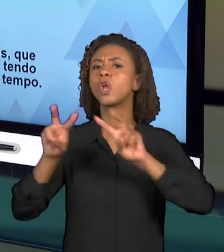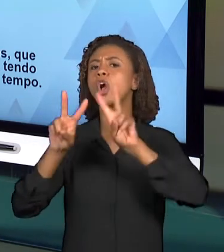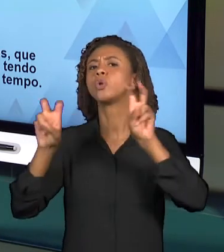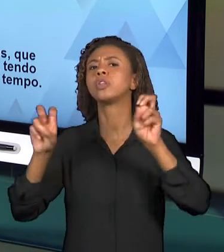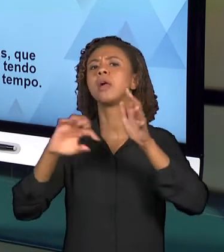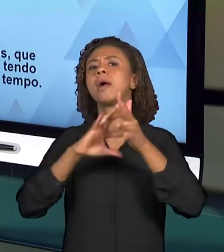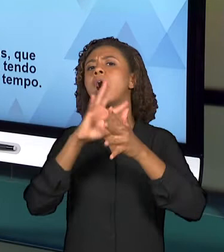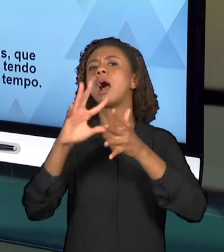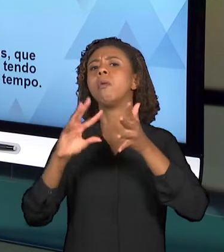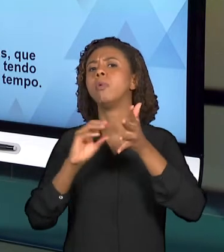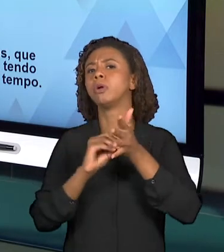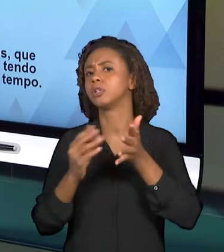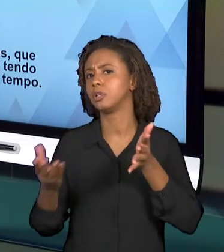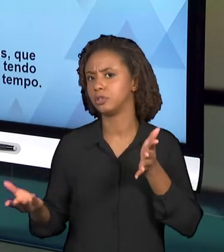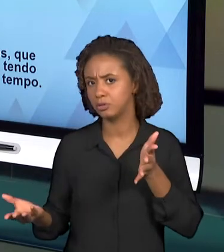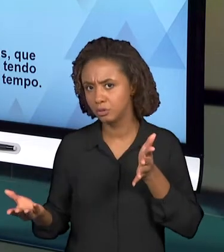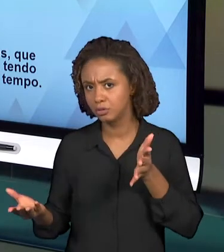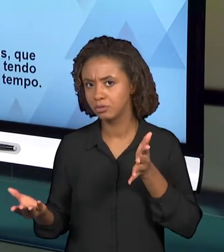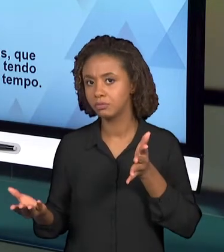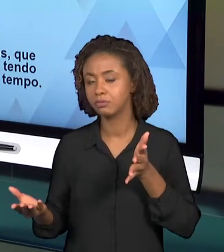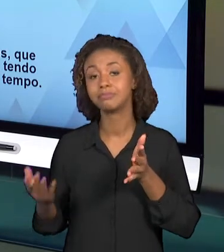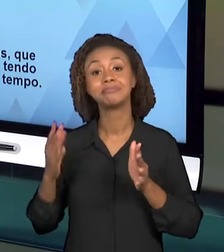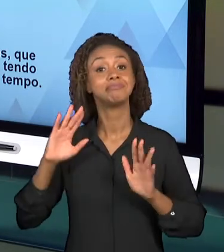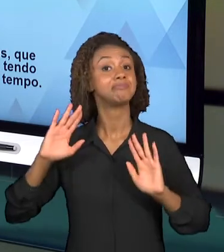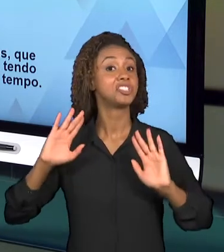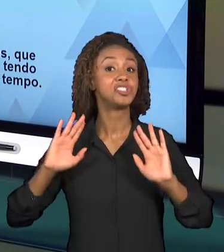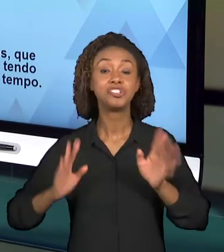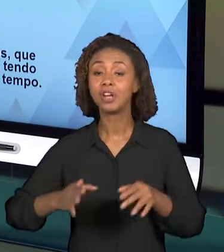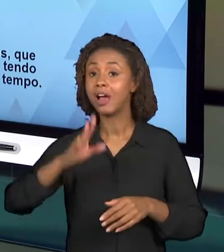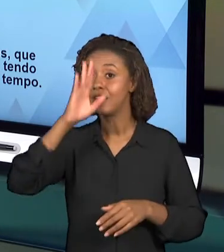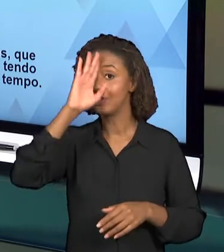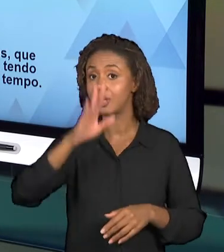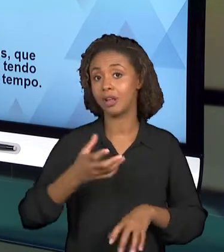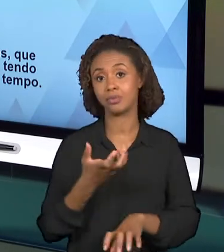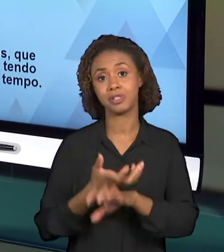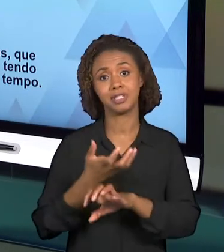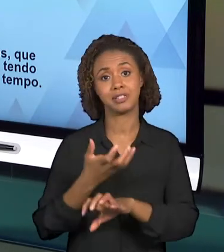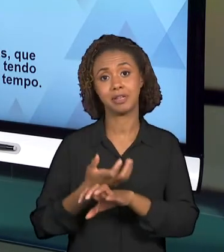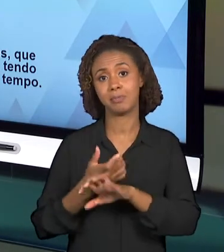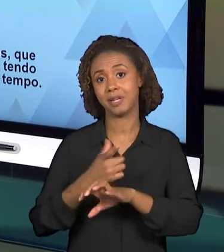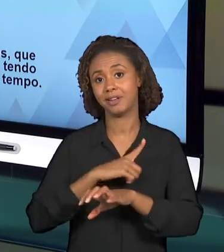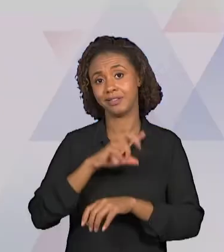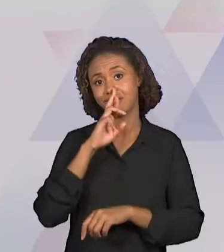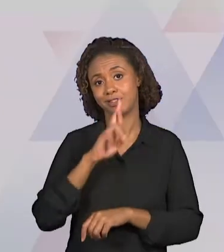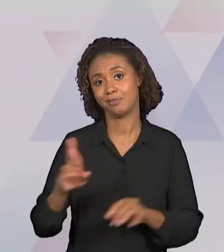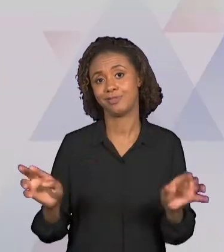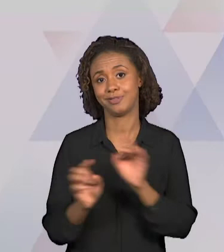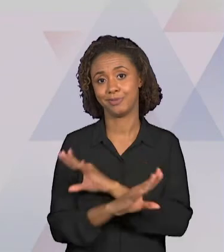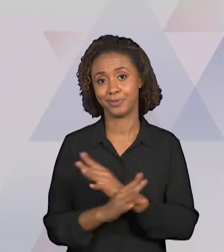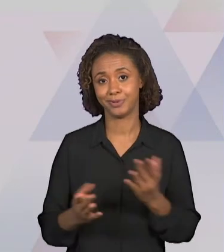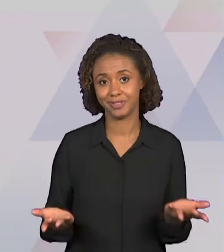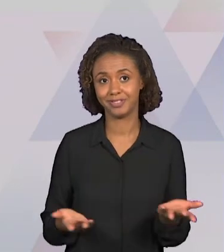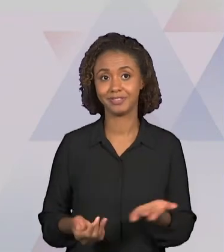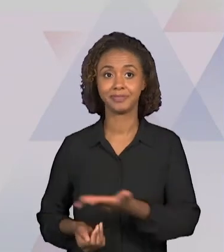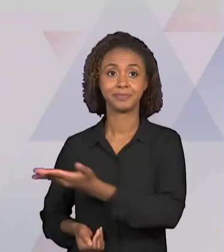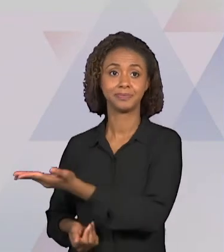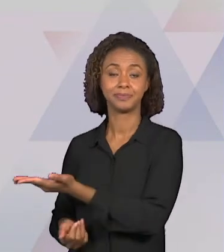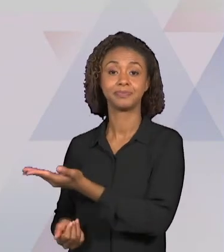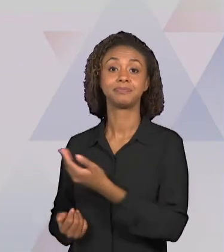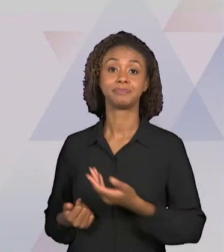RESPONDIDA NA PRÓPRIA DISCIPLINA QUE JÁ ESTÁ COLOCADO QUE O CONTEÚDO A SER TRABALHADO ENVOLVE